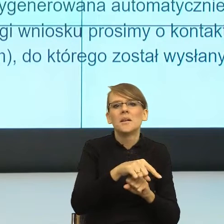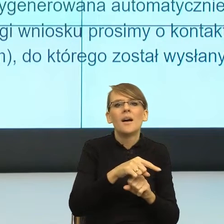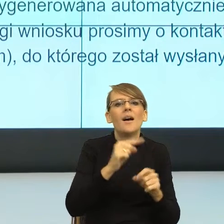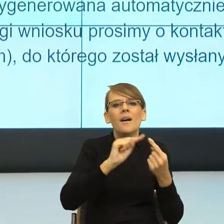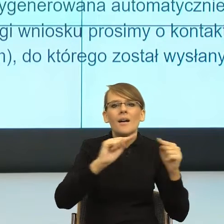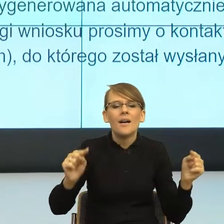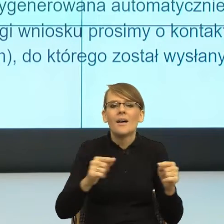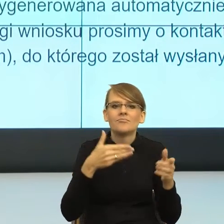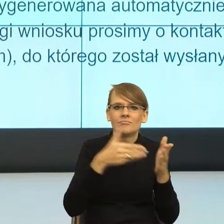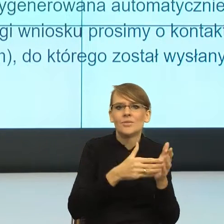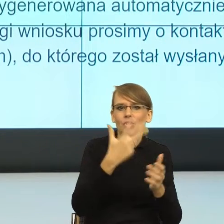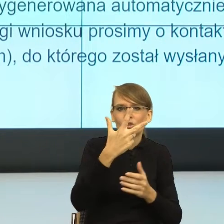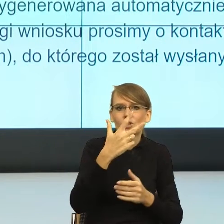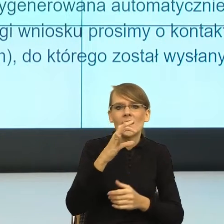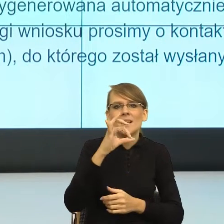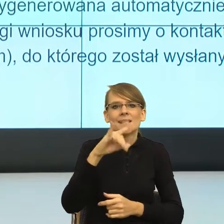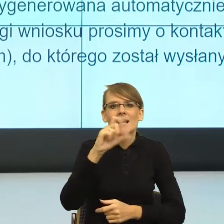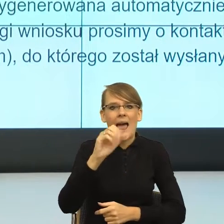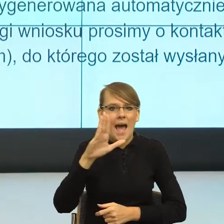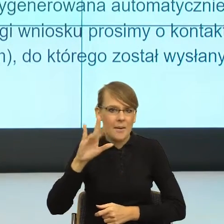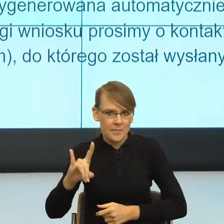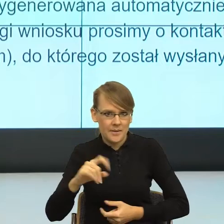Uniwersytet Wrocławski, który zajmuje się upraszczanie języka polskiego,